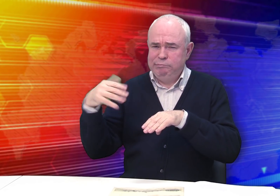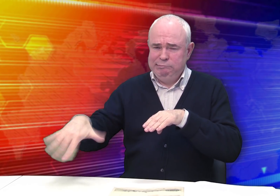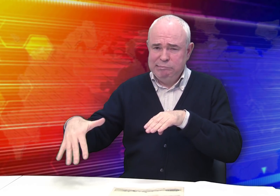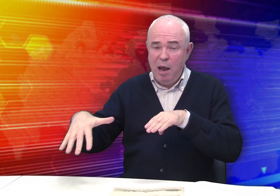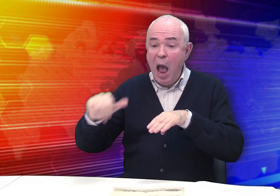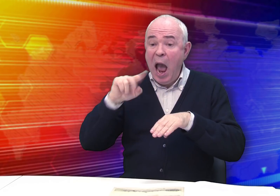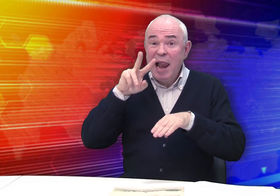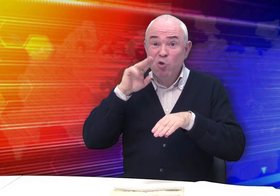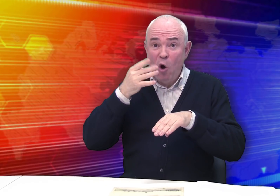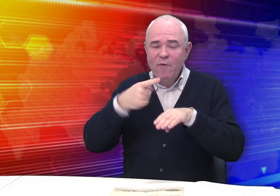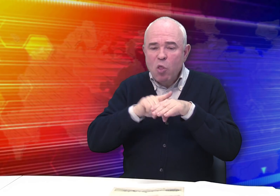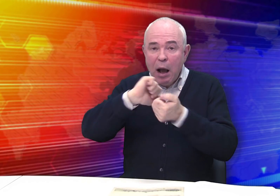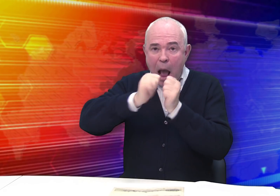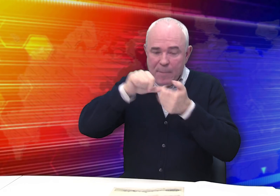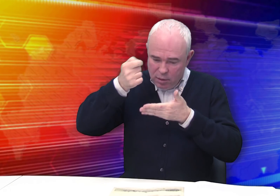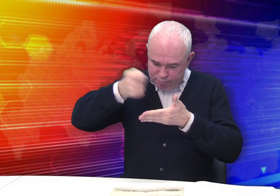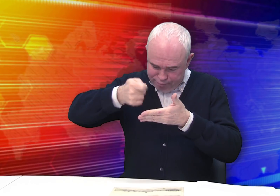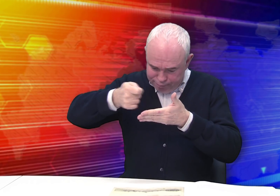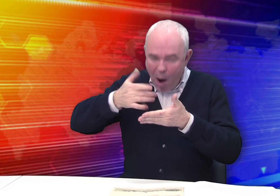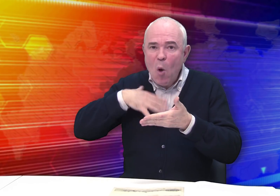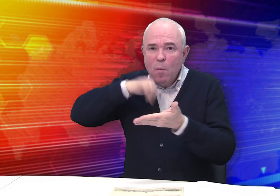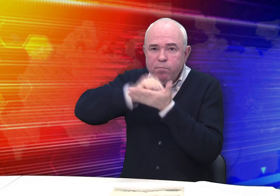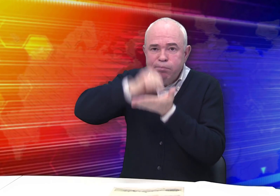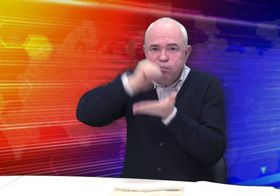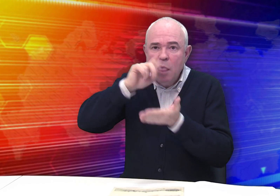(рисунок на камне переводится на бумагу)